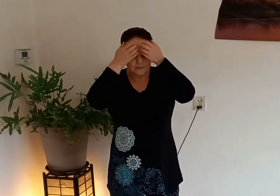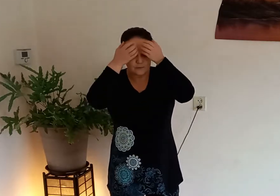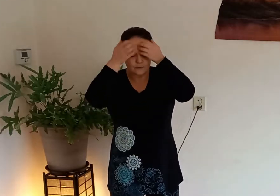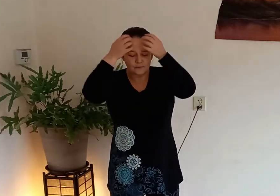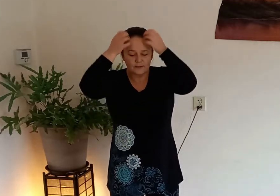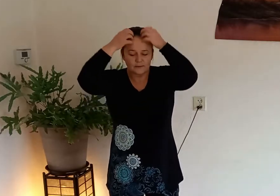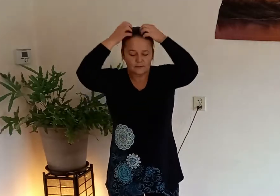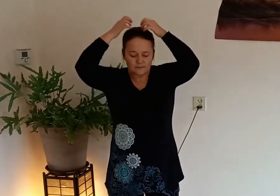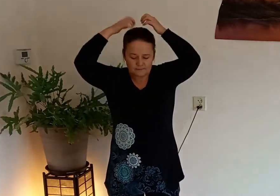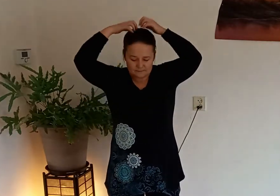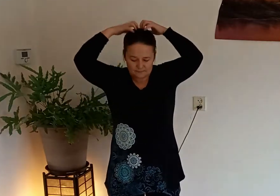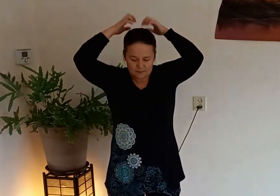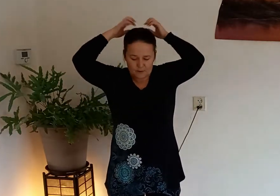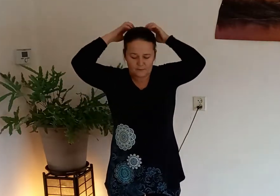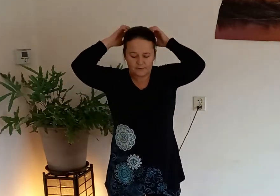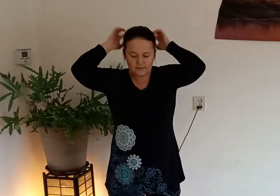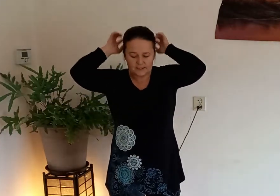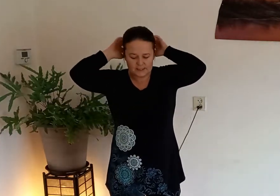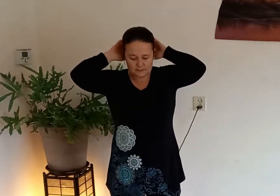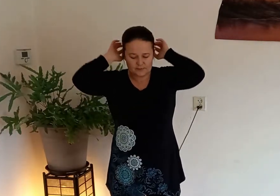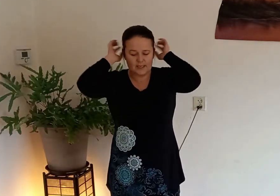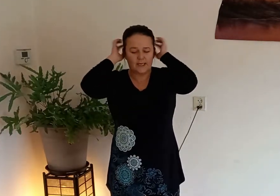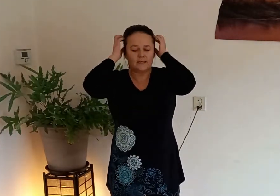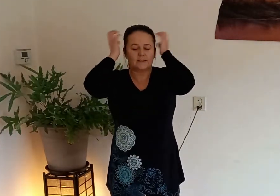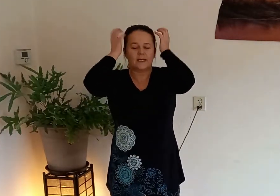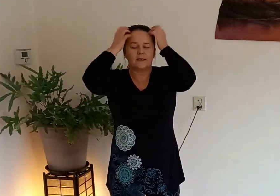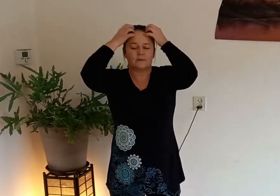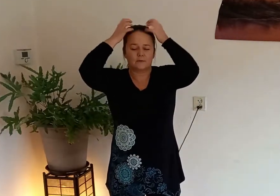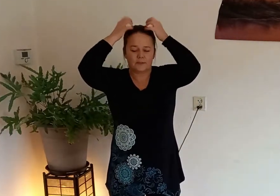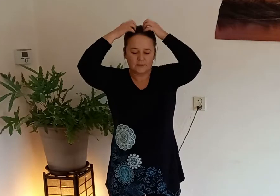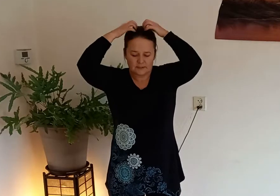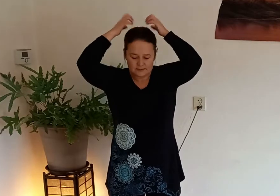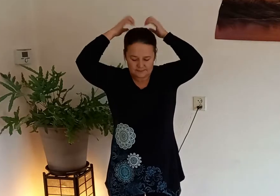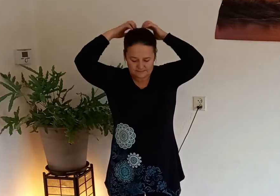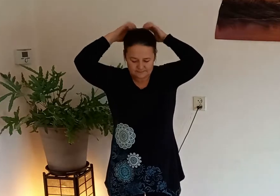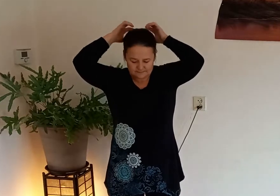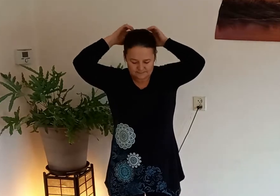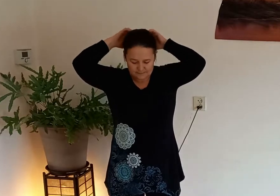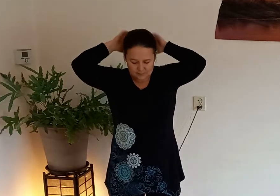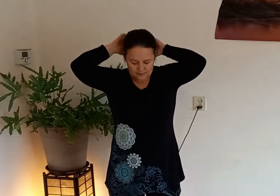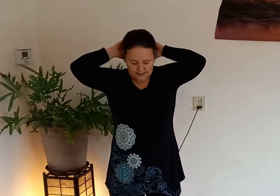en tokkel dan over je schedel je hele schedel